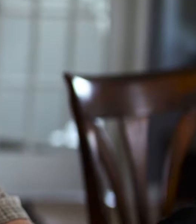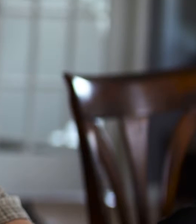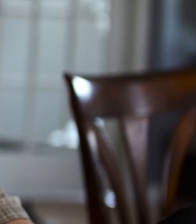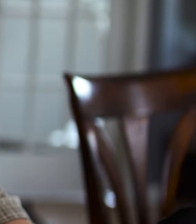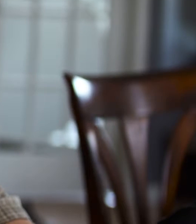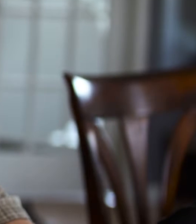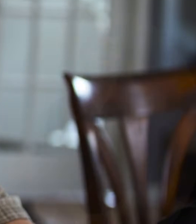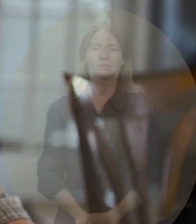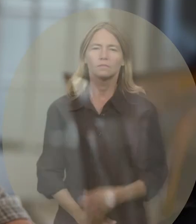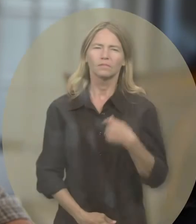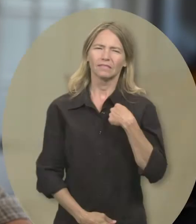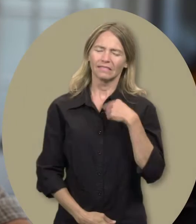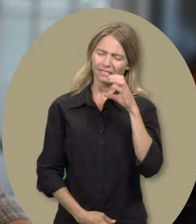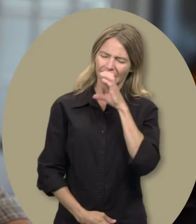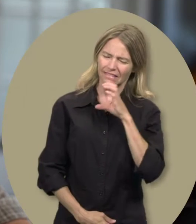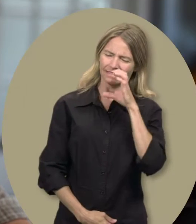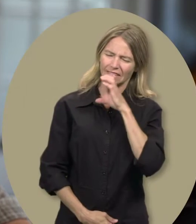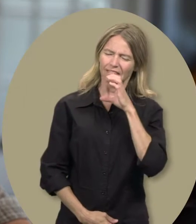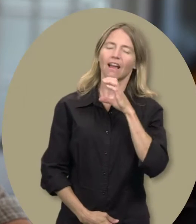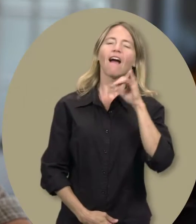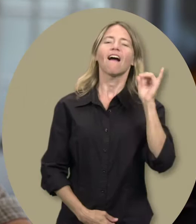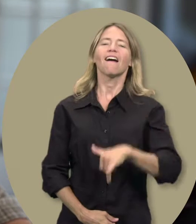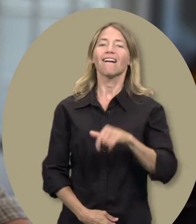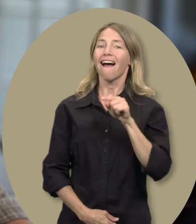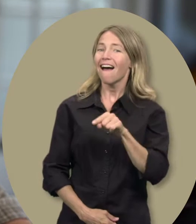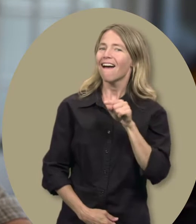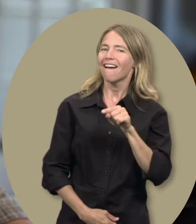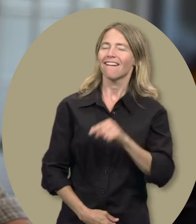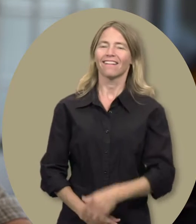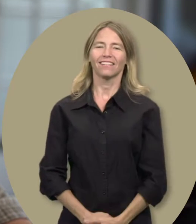Sylvain : Je cherche... c’est ah...